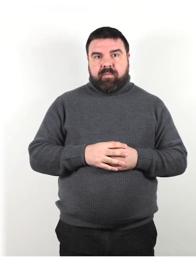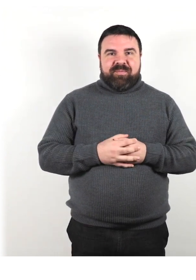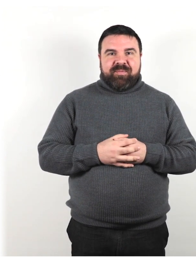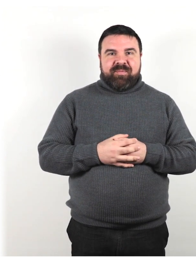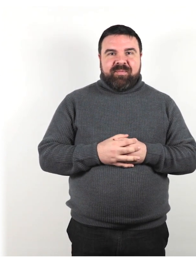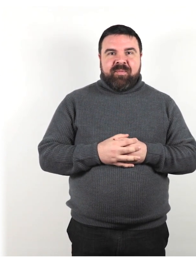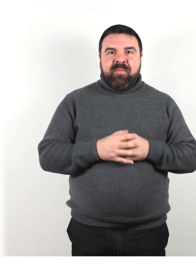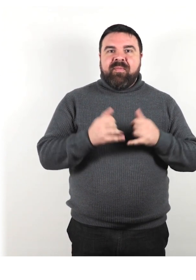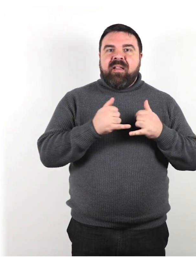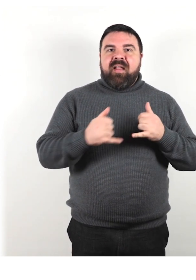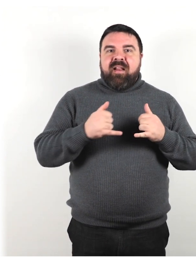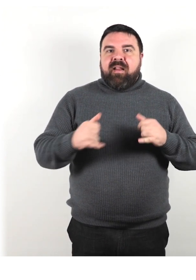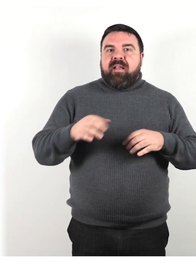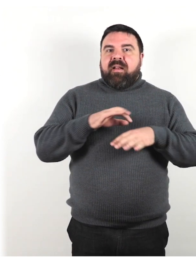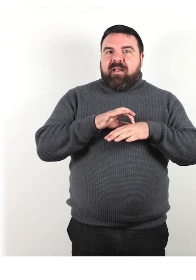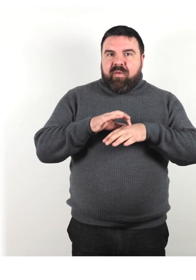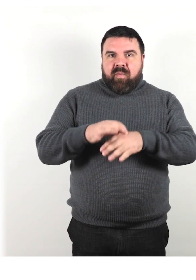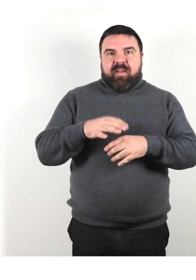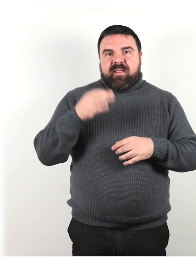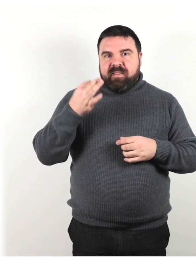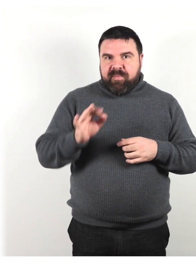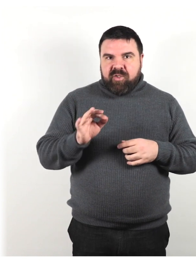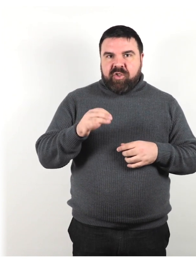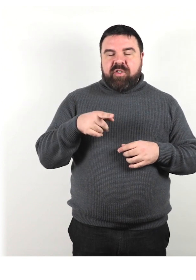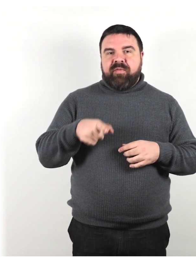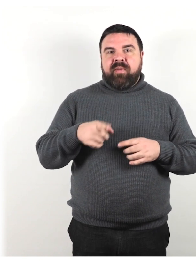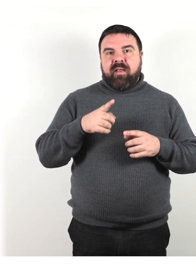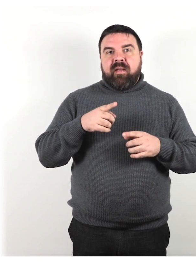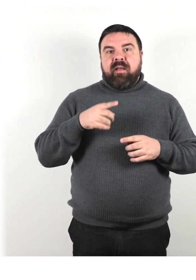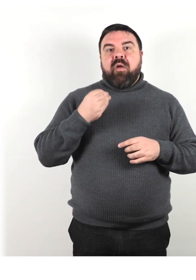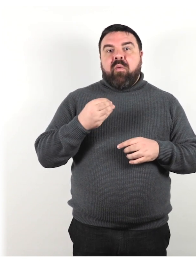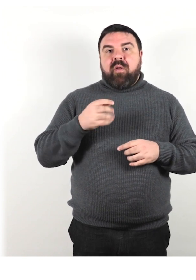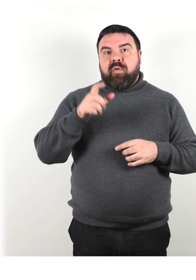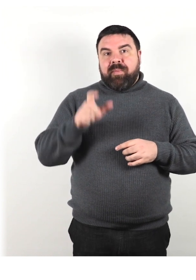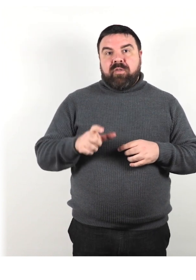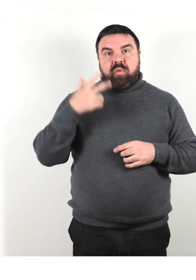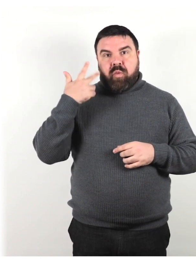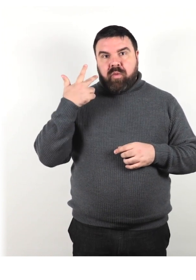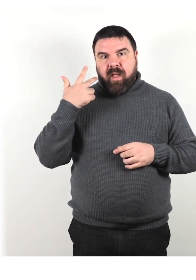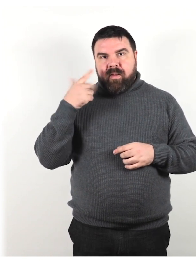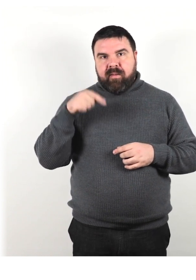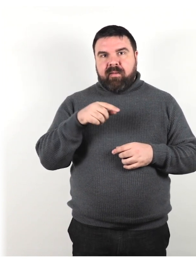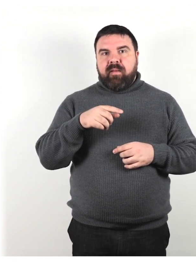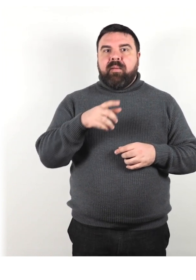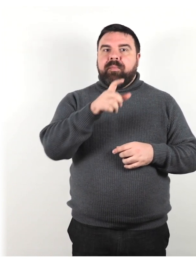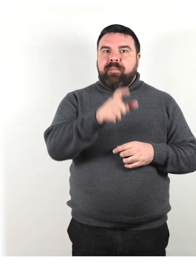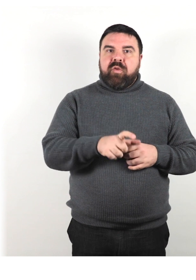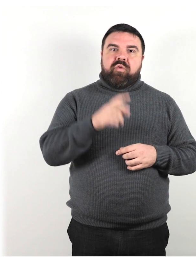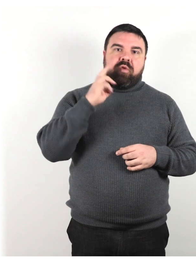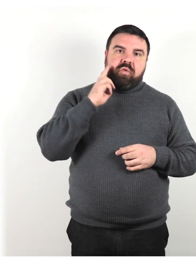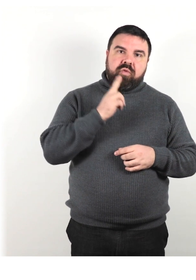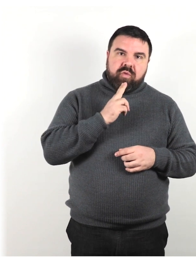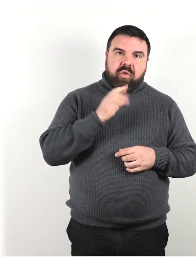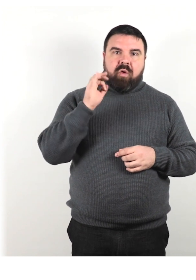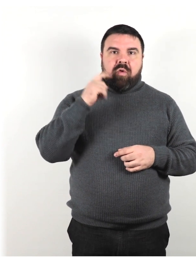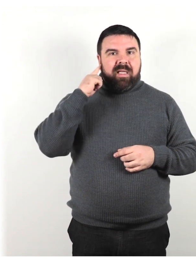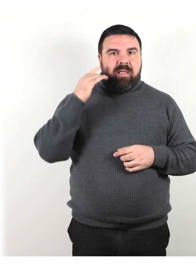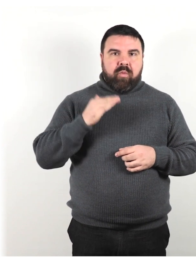Linee guida specifiche da seguire quando una persona udente comunica con qualcuno che è sordo o ipoudente.